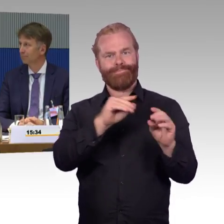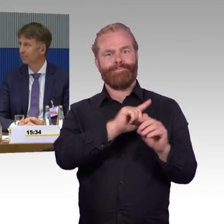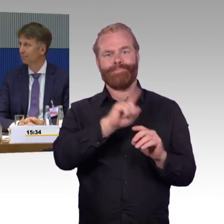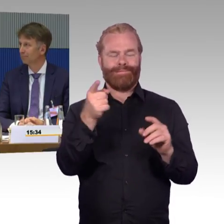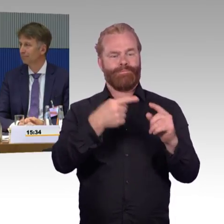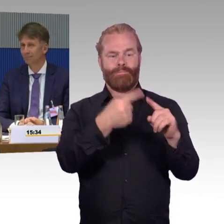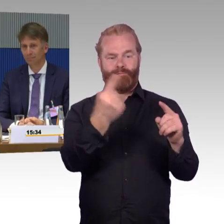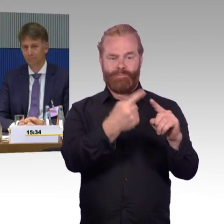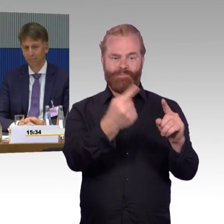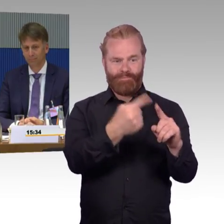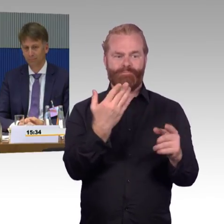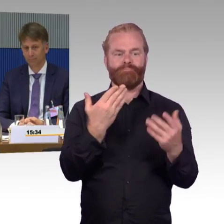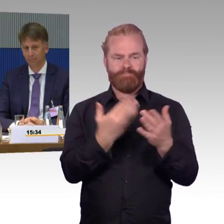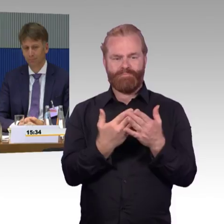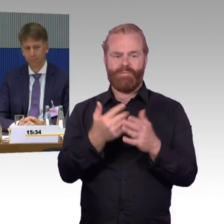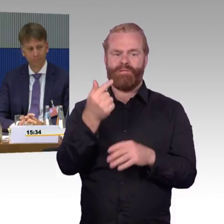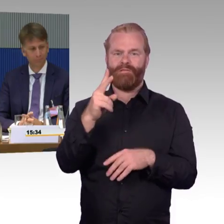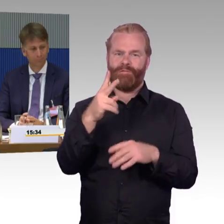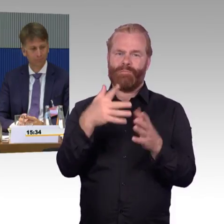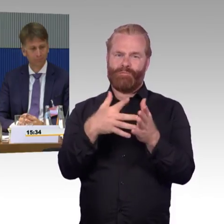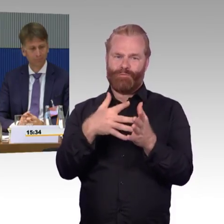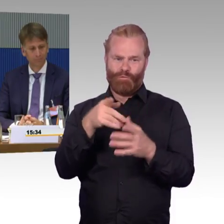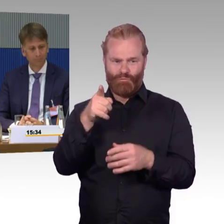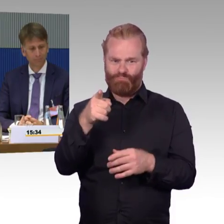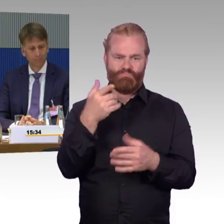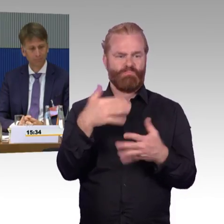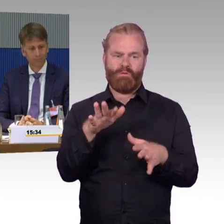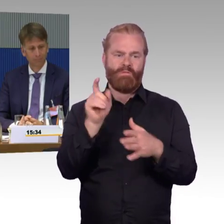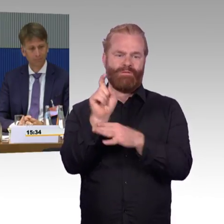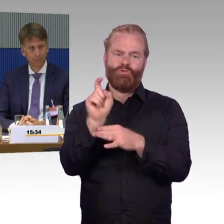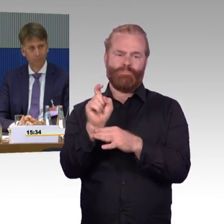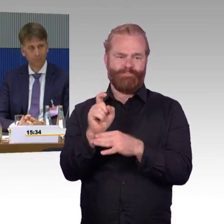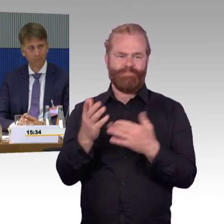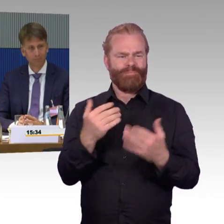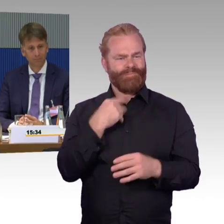recycelt wird und auf die Schiene kommt. Das ist, sage ich mal, gut.